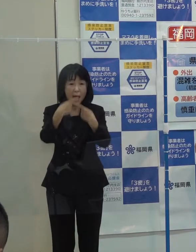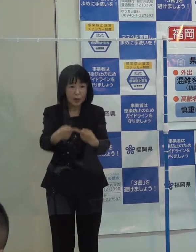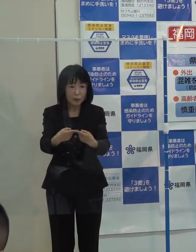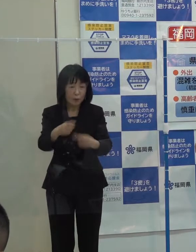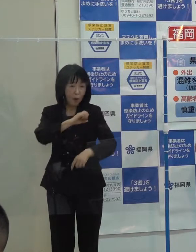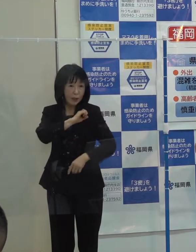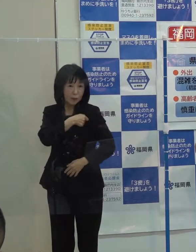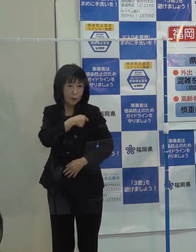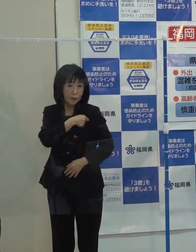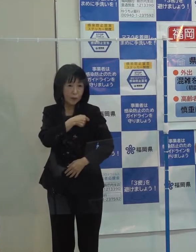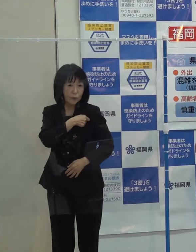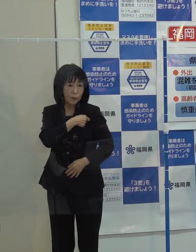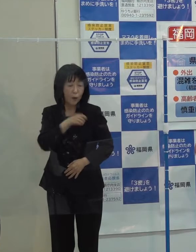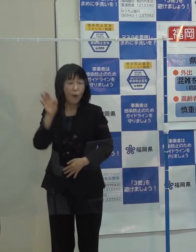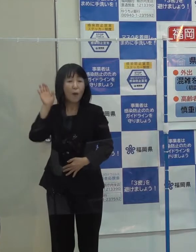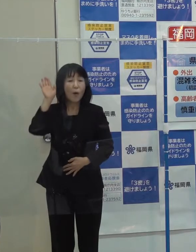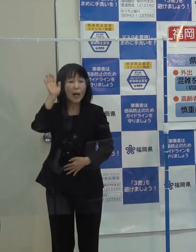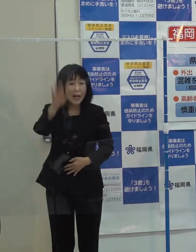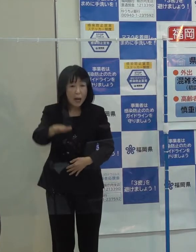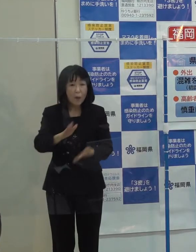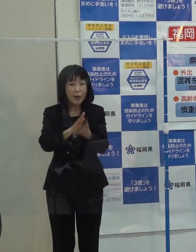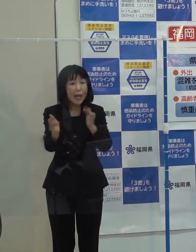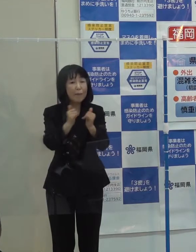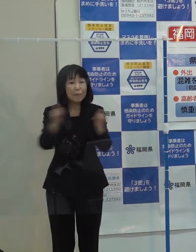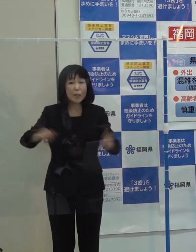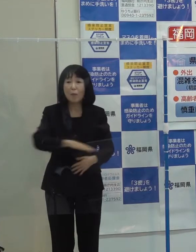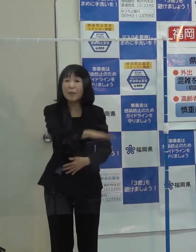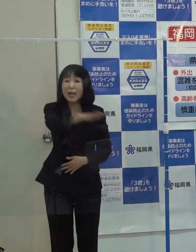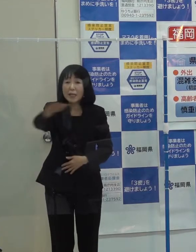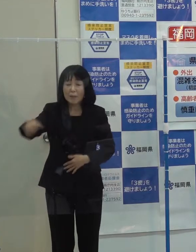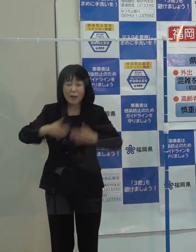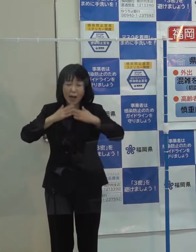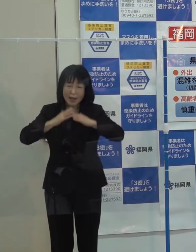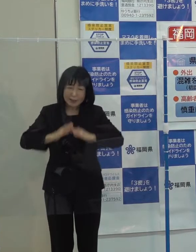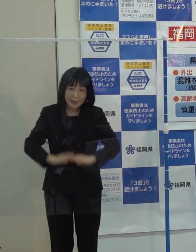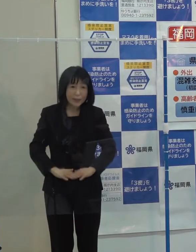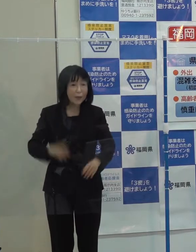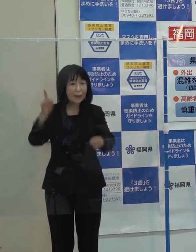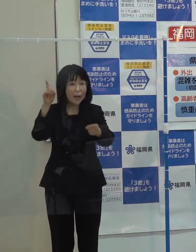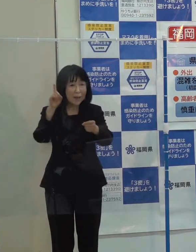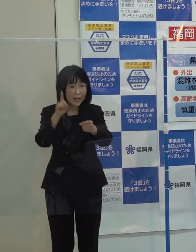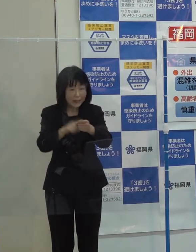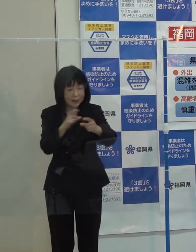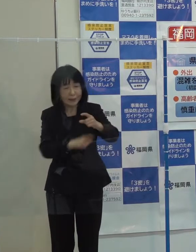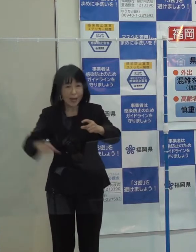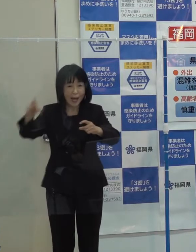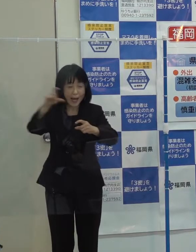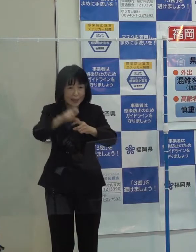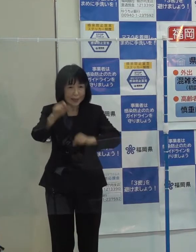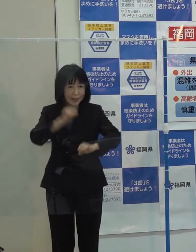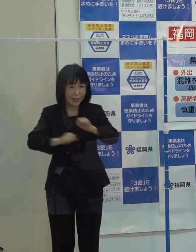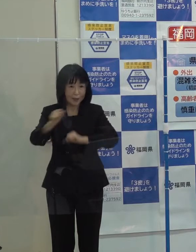引き続き 県民の皆さんの安全・安心のより一層の確保に努めていきたいと考えています